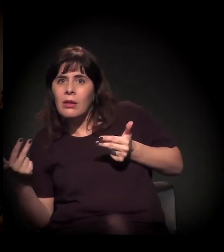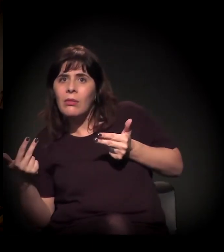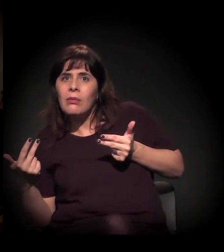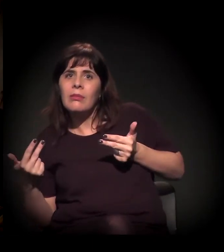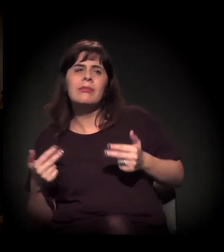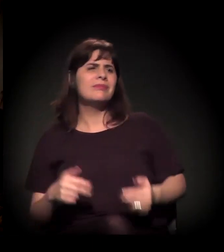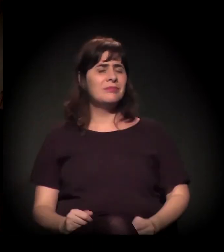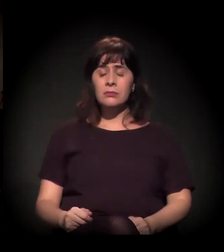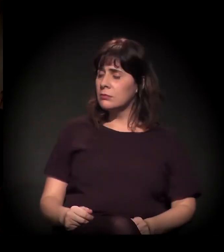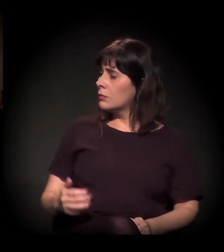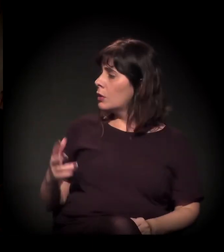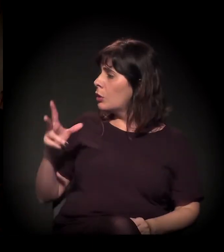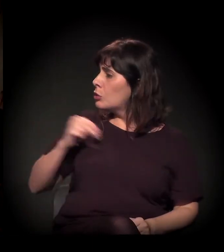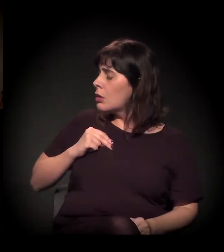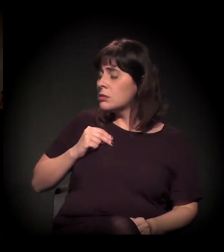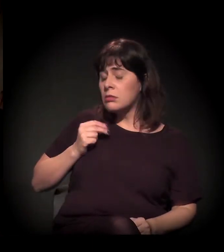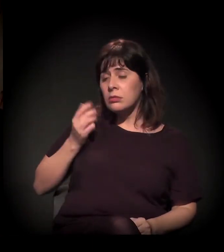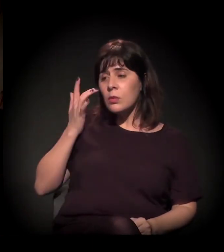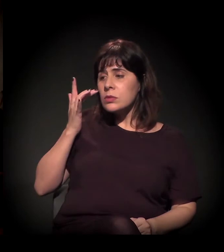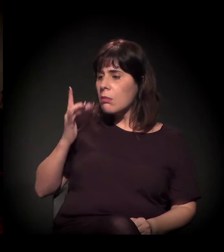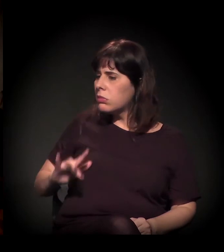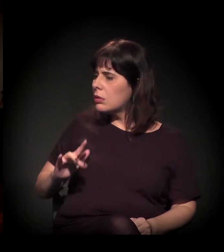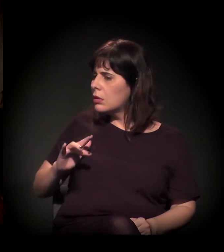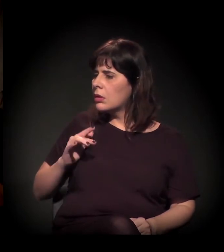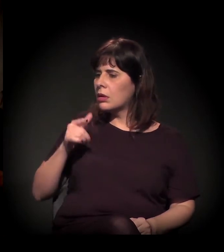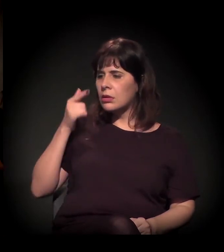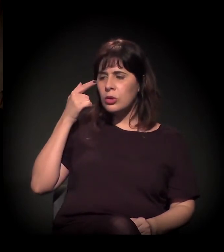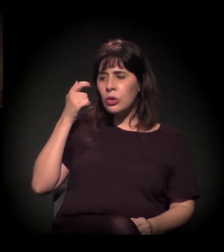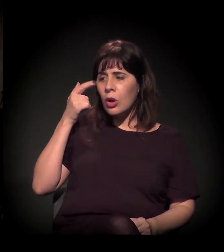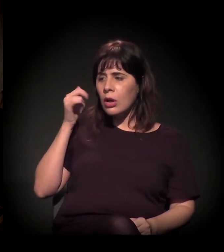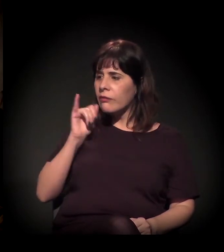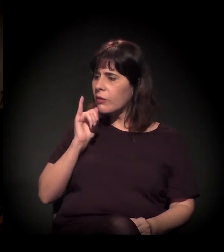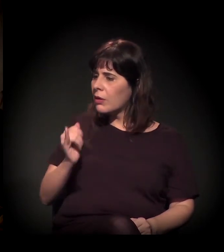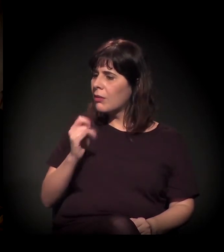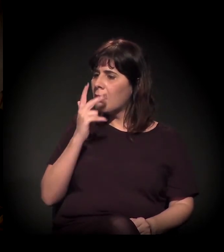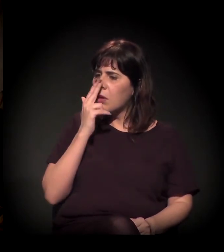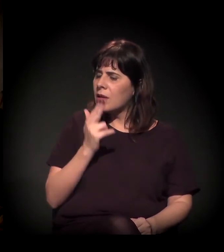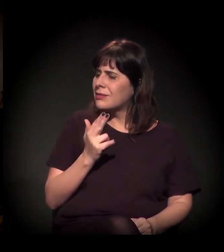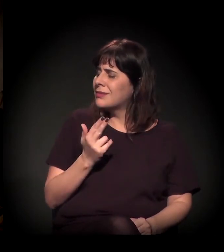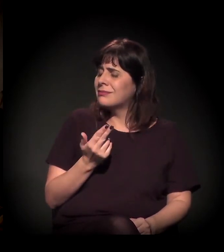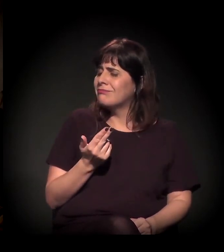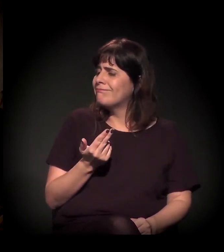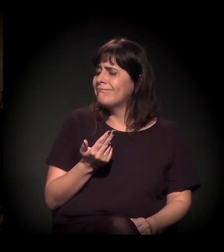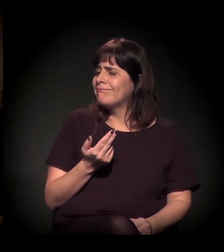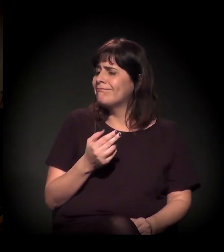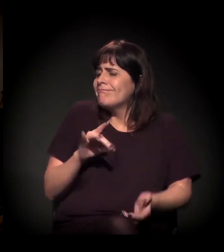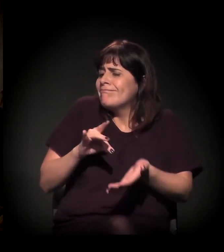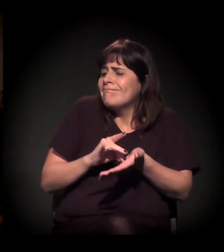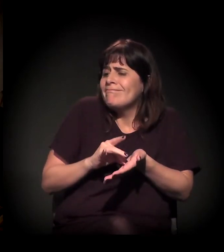Dizer que distribui craque realmente é de uma desonestidade completa. É desonestidade total...